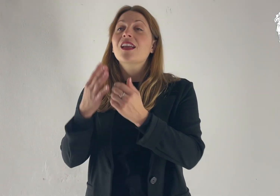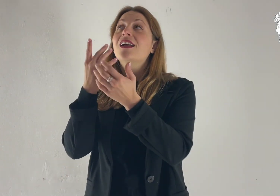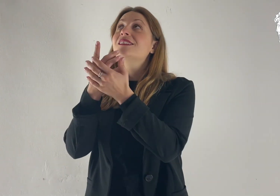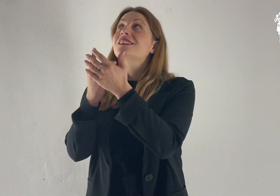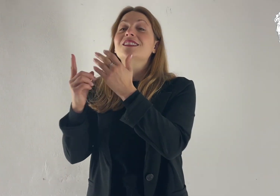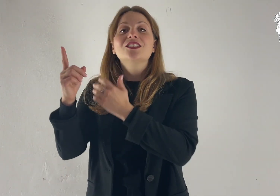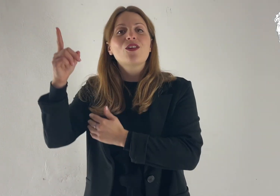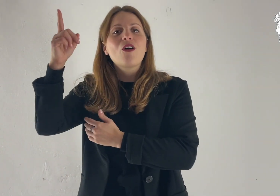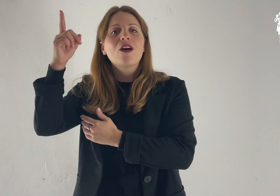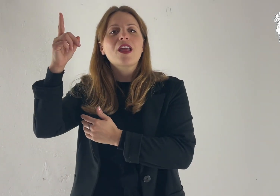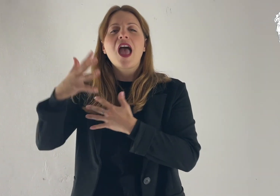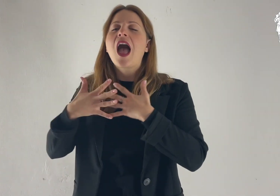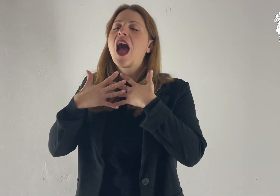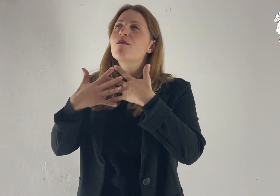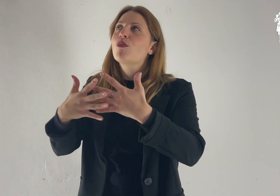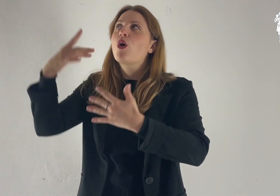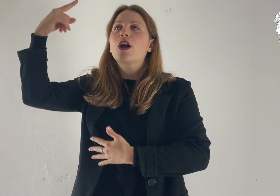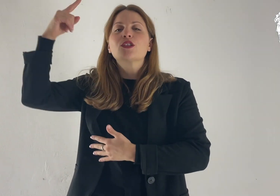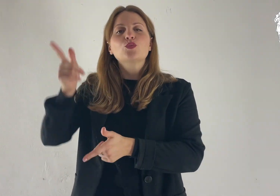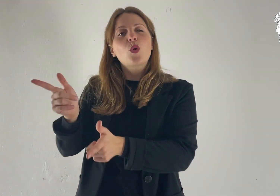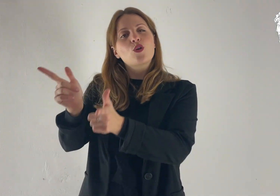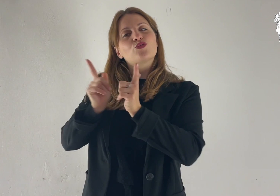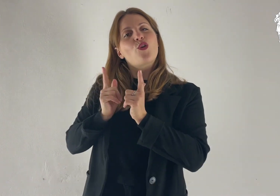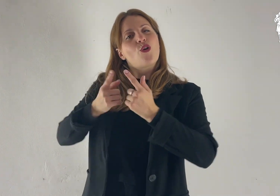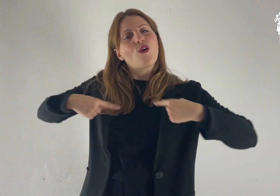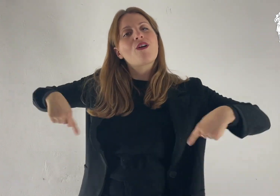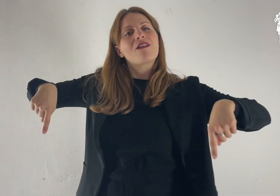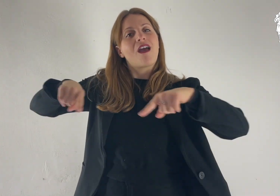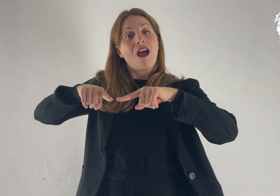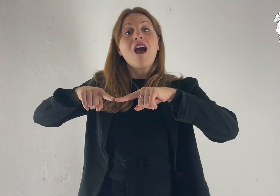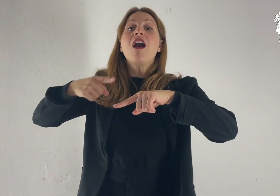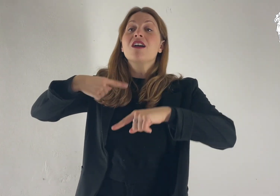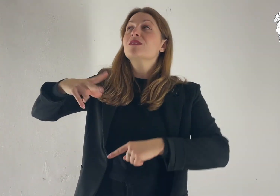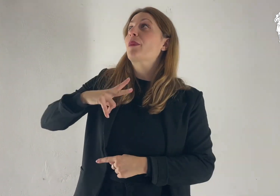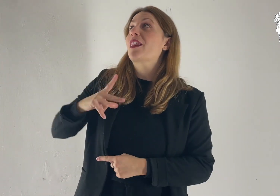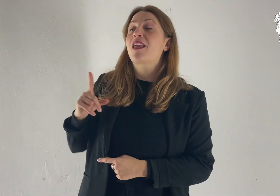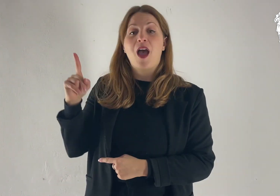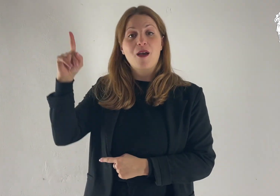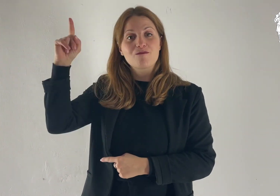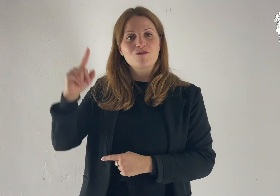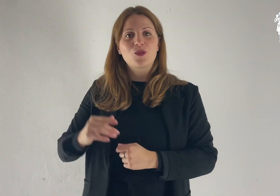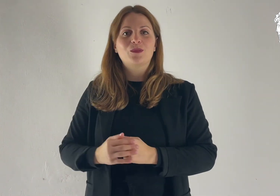Donaci, Signore, il tuo amore: in te speriamo.